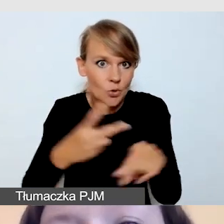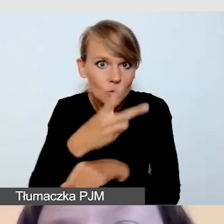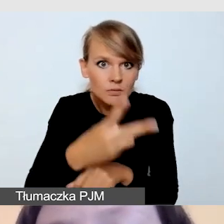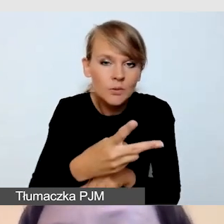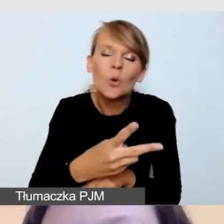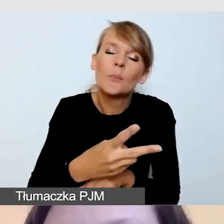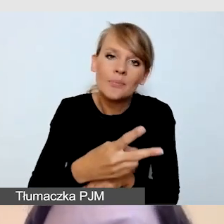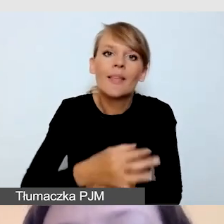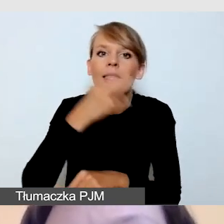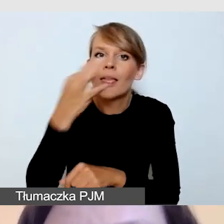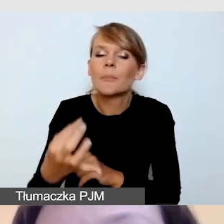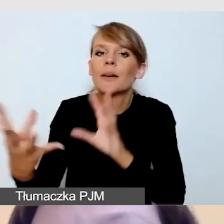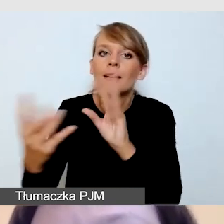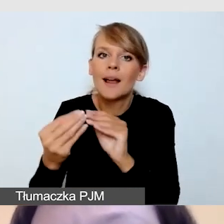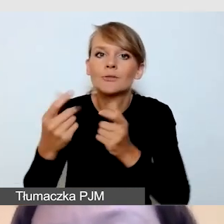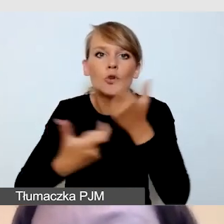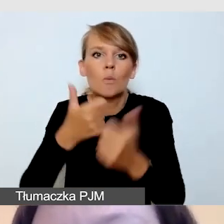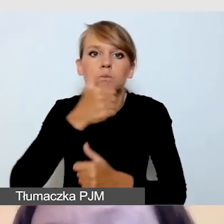Poprosić go o pokazanie wcześniej kadru,